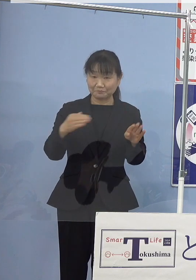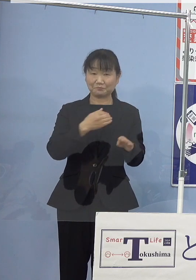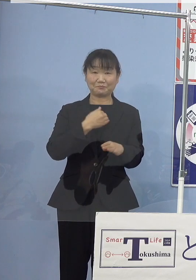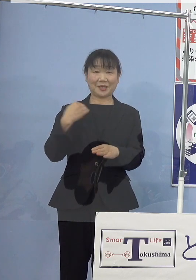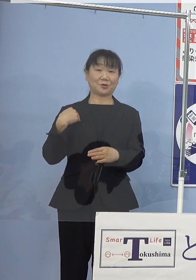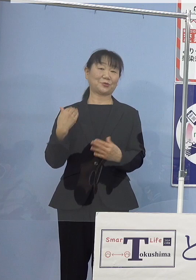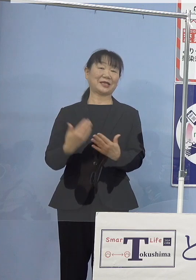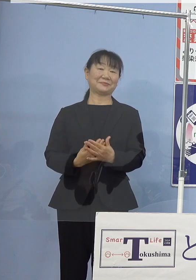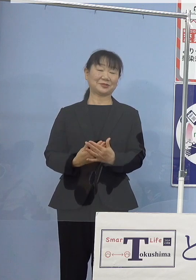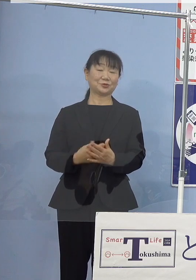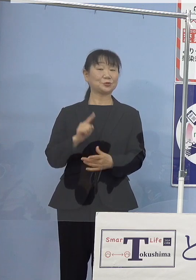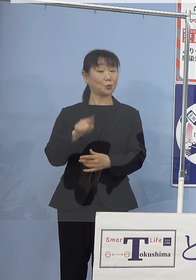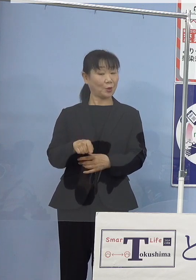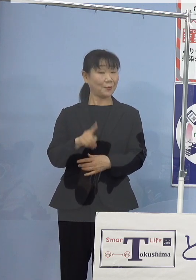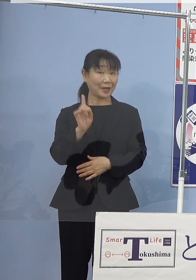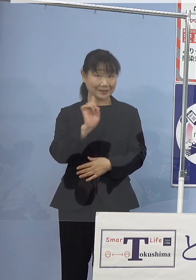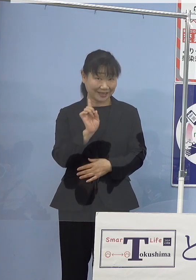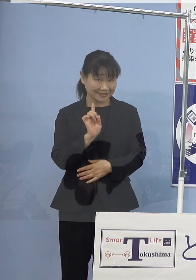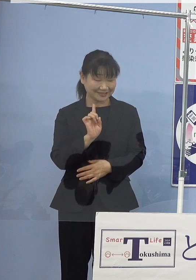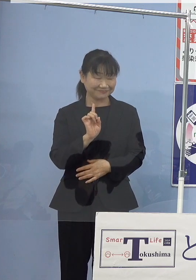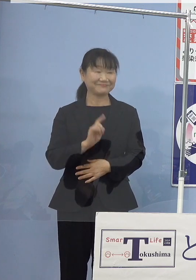ではそれはなあにということですね